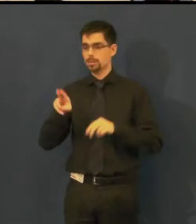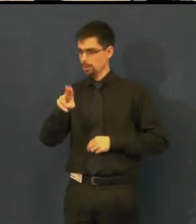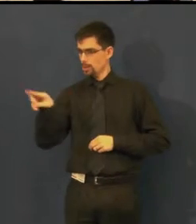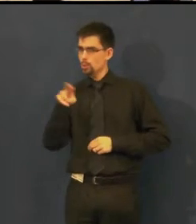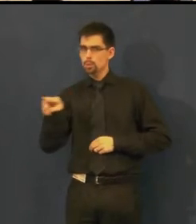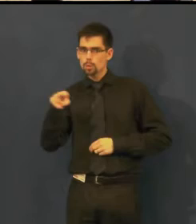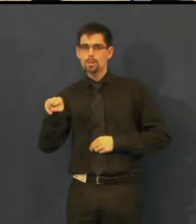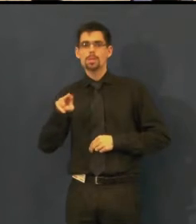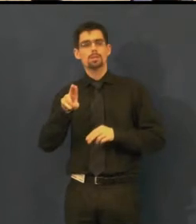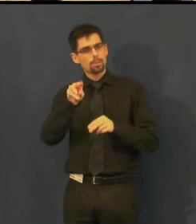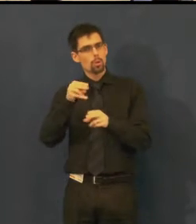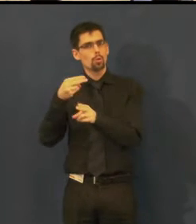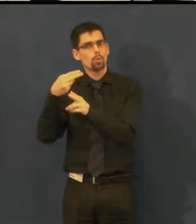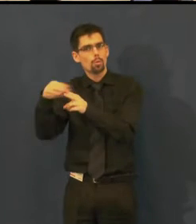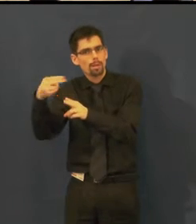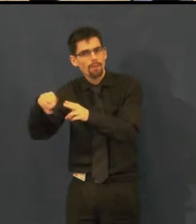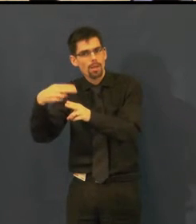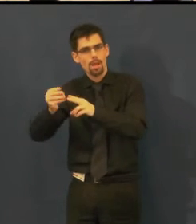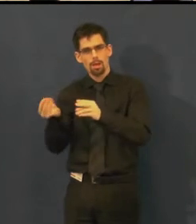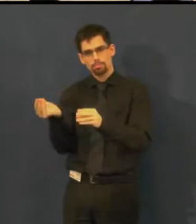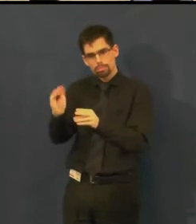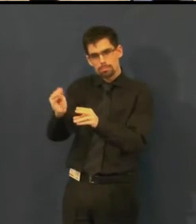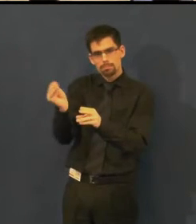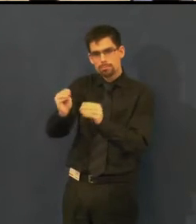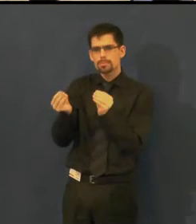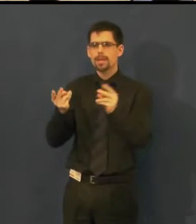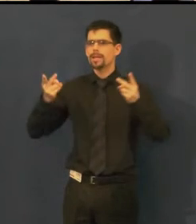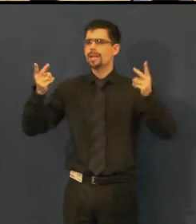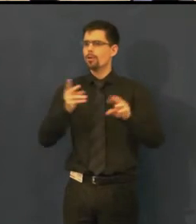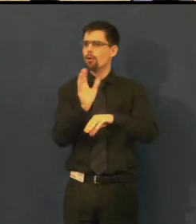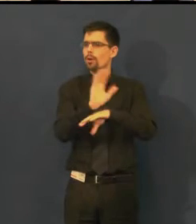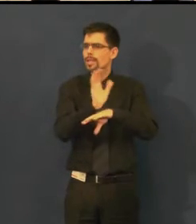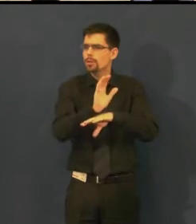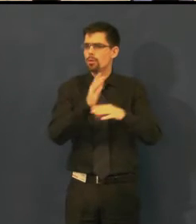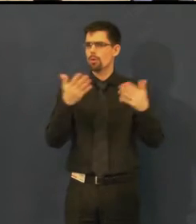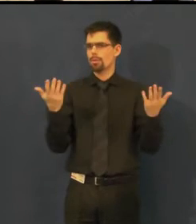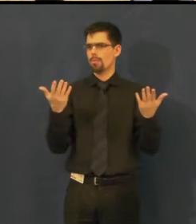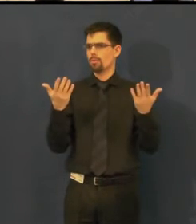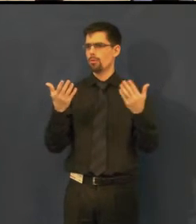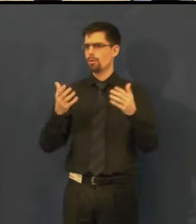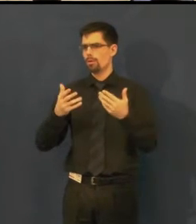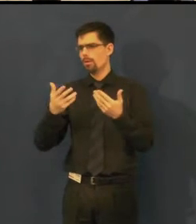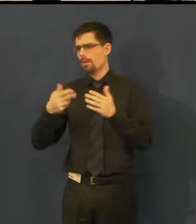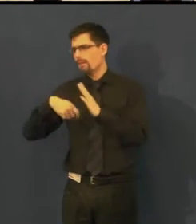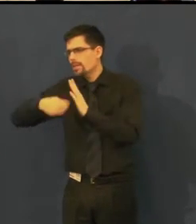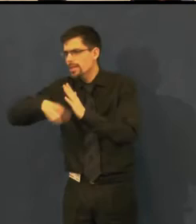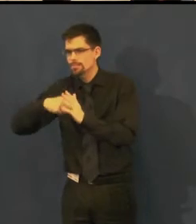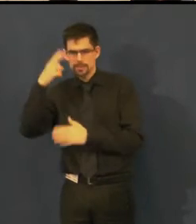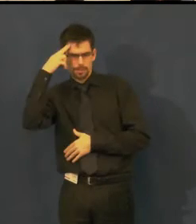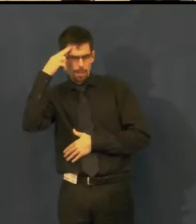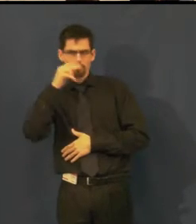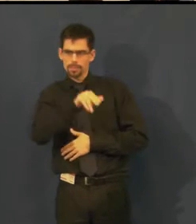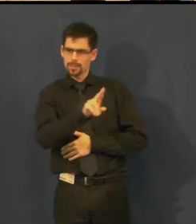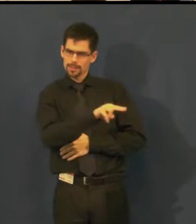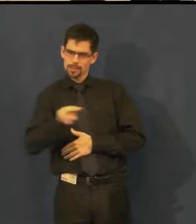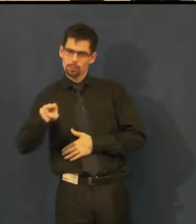specielně upravené, jak je možná znáte z kina nebo jiných kulturních míst.